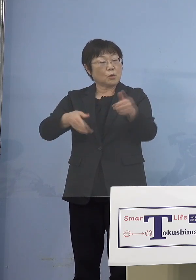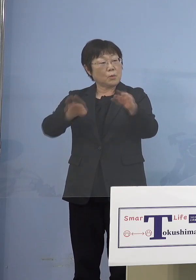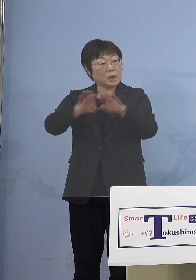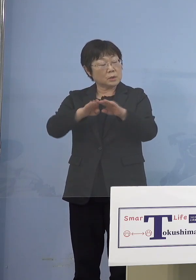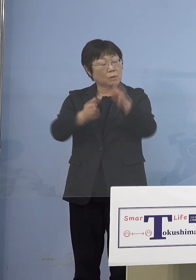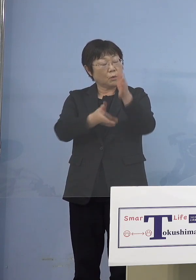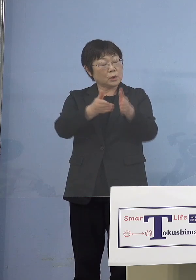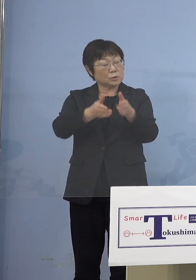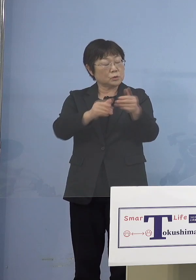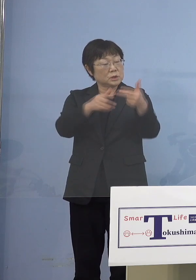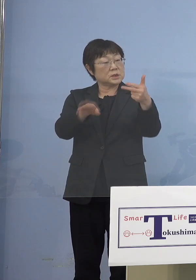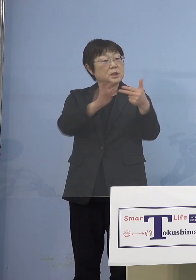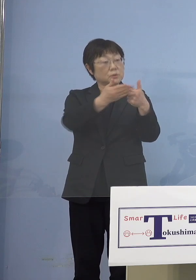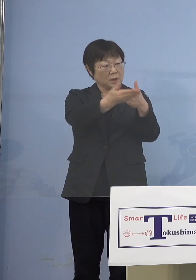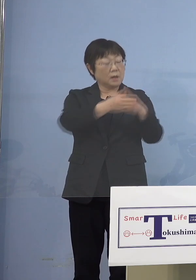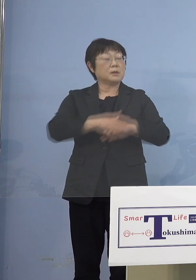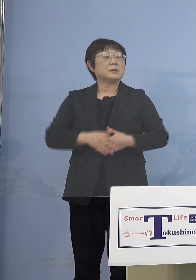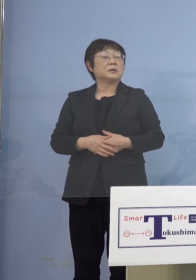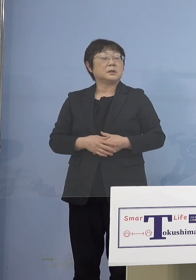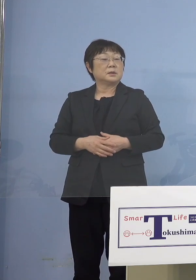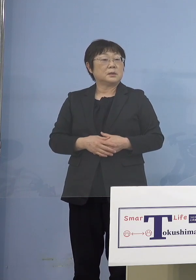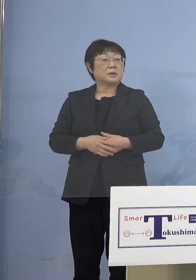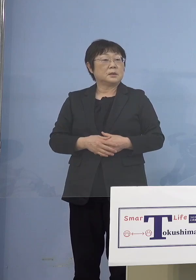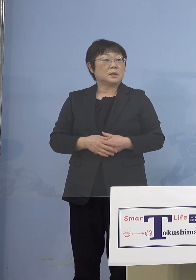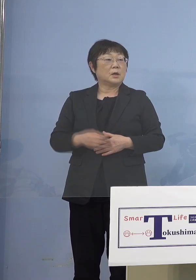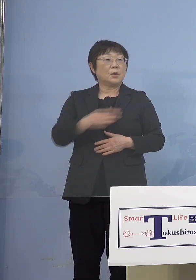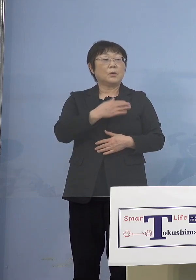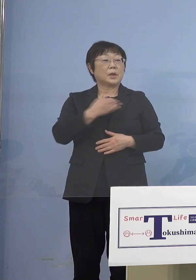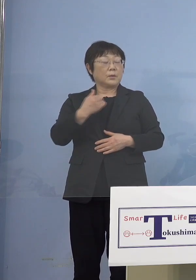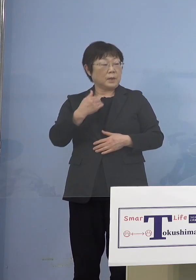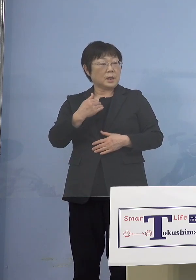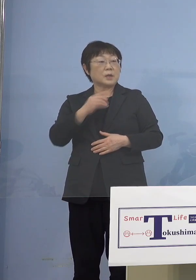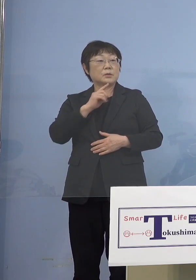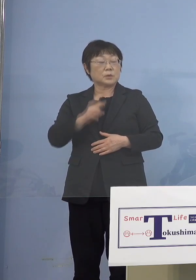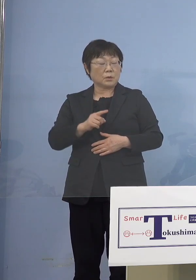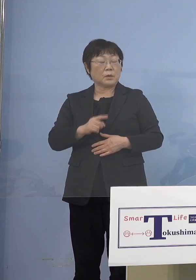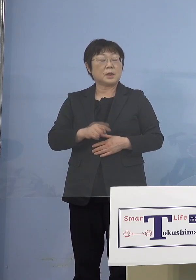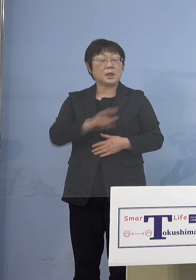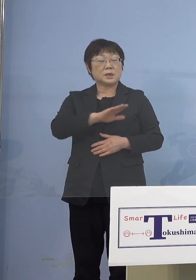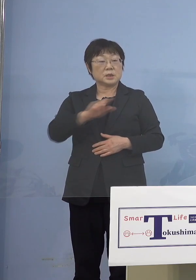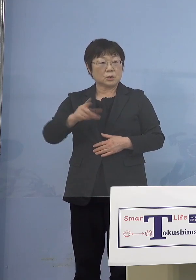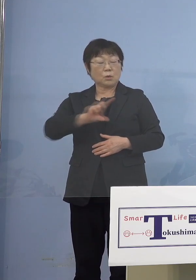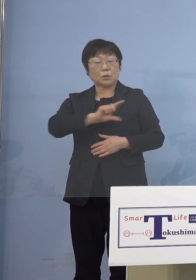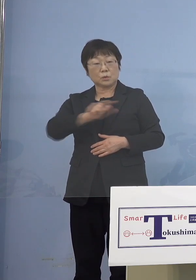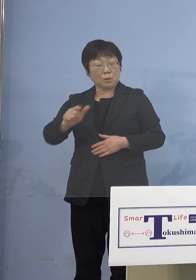（知事） 我々で呼んでいるのは クラスターで呼んでいる 児童等利用施設の関係と